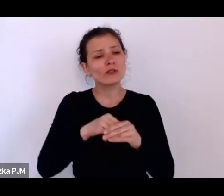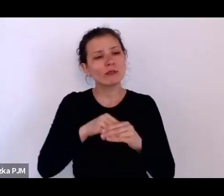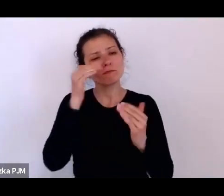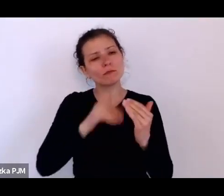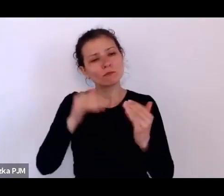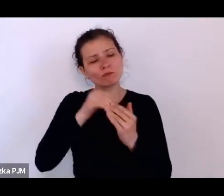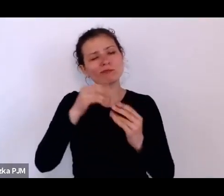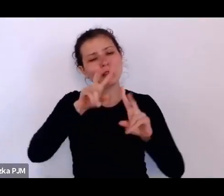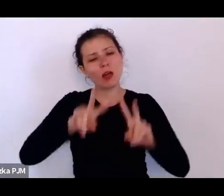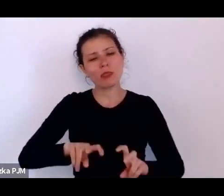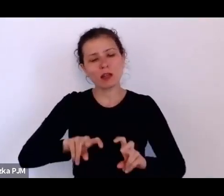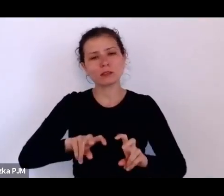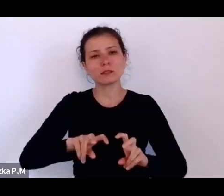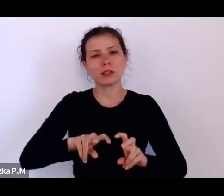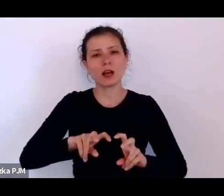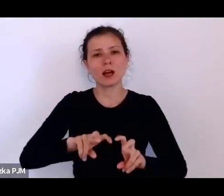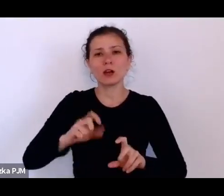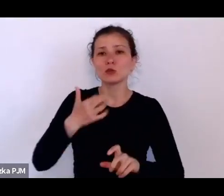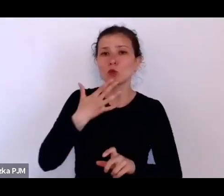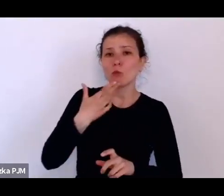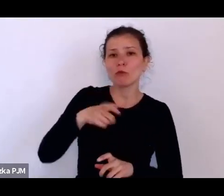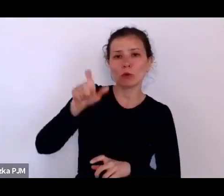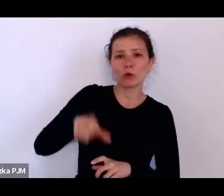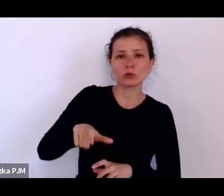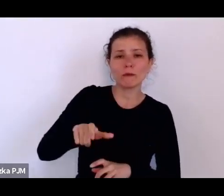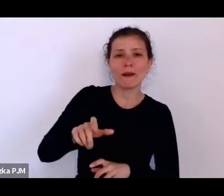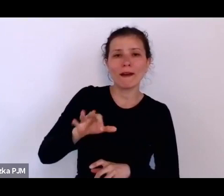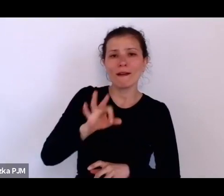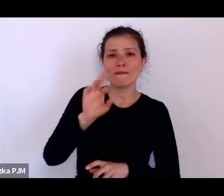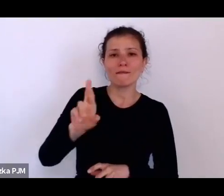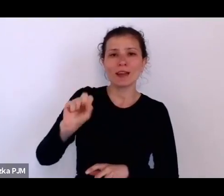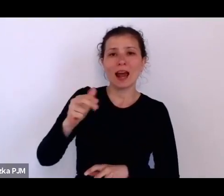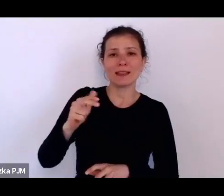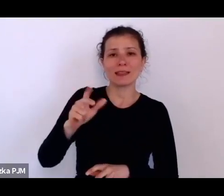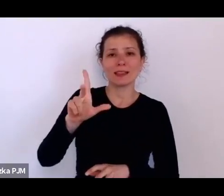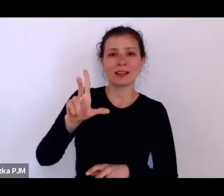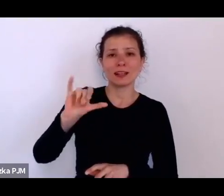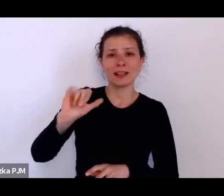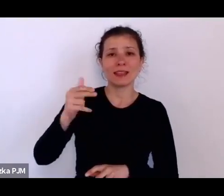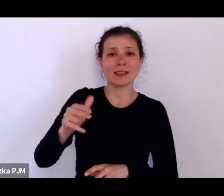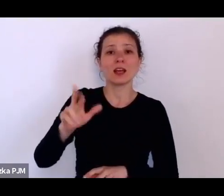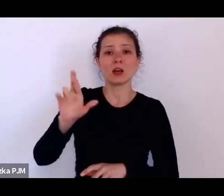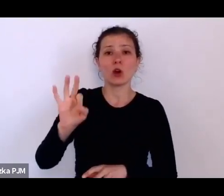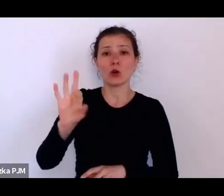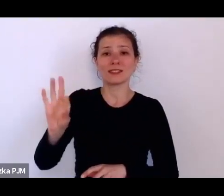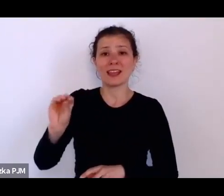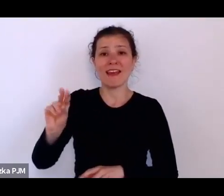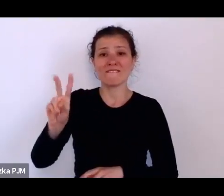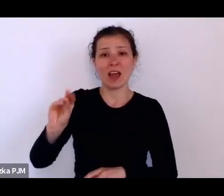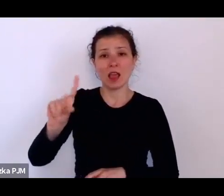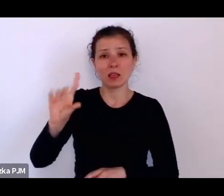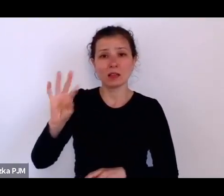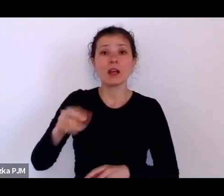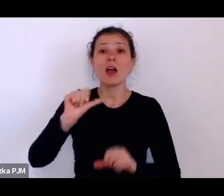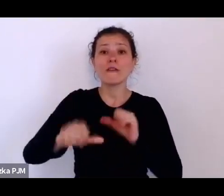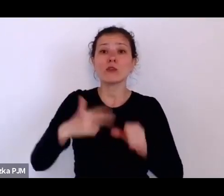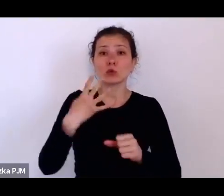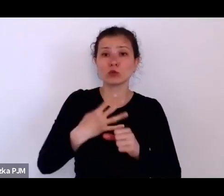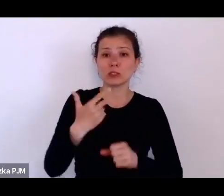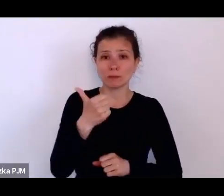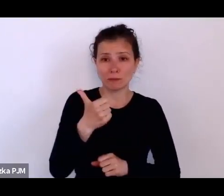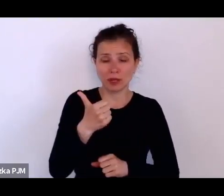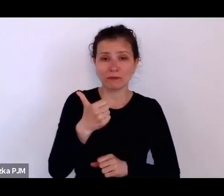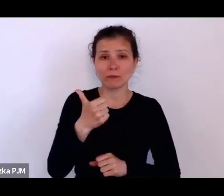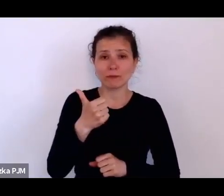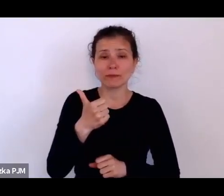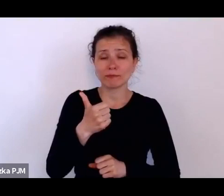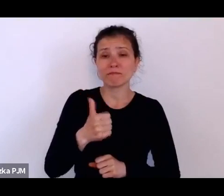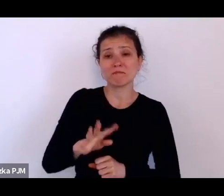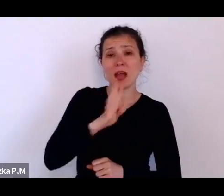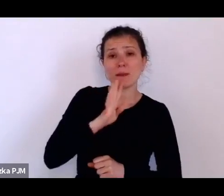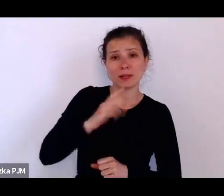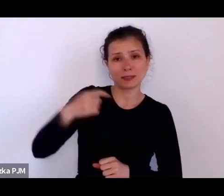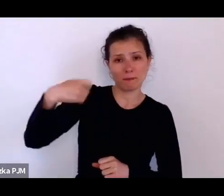mówił Franklin DeLano Roosevelt w 45. roku – amerykański prezydent jak wiadomo